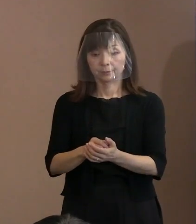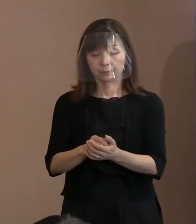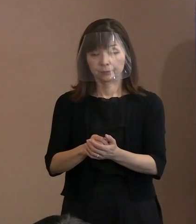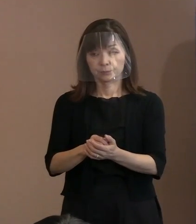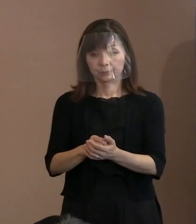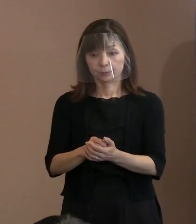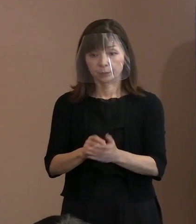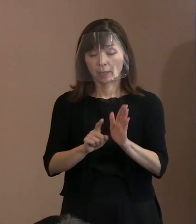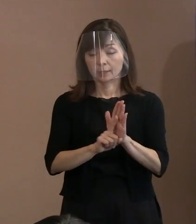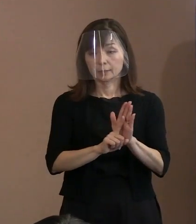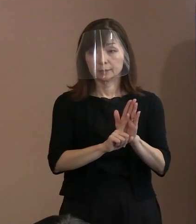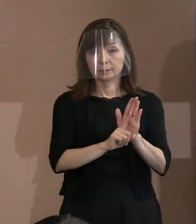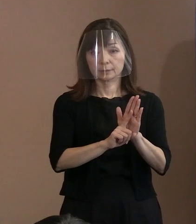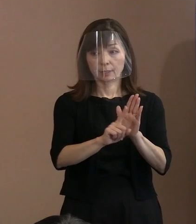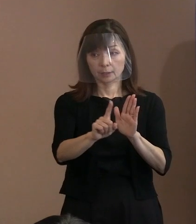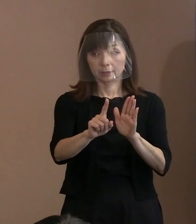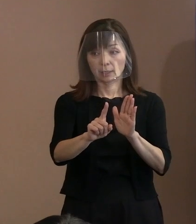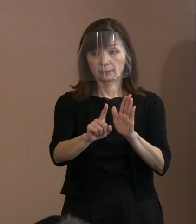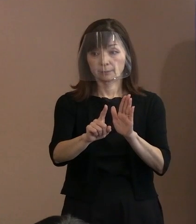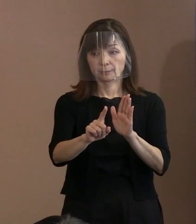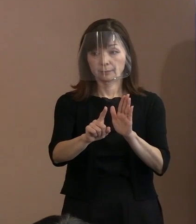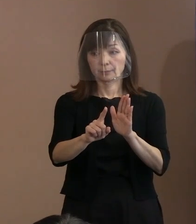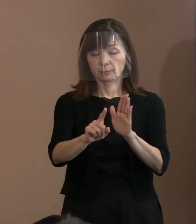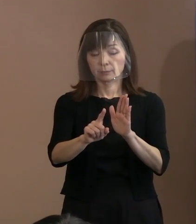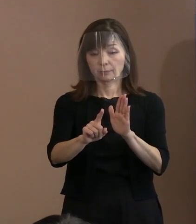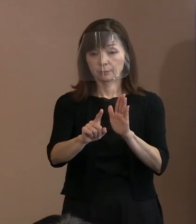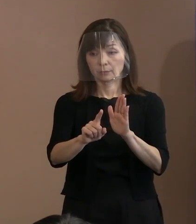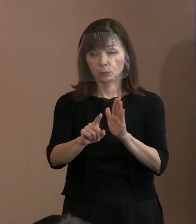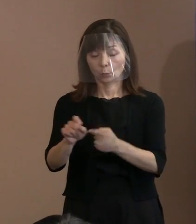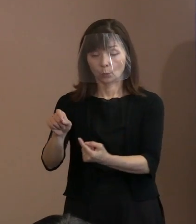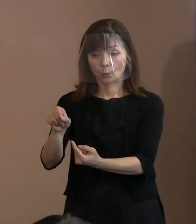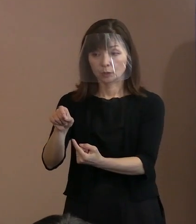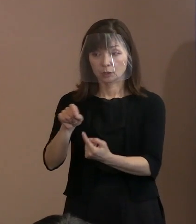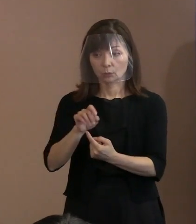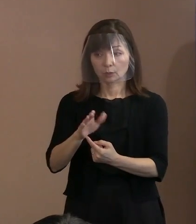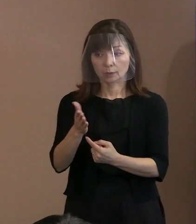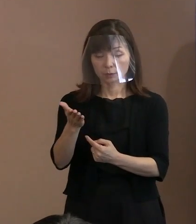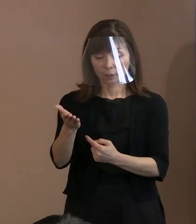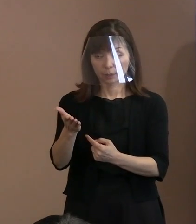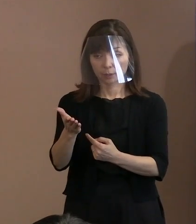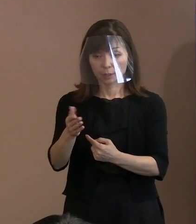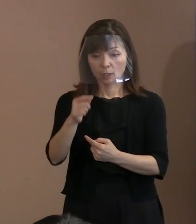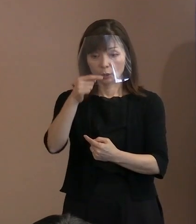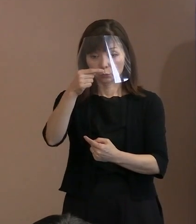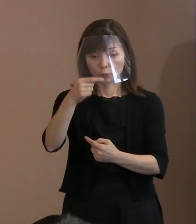宣言文はお手元にいっています｡ 上から3パラ目のところが引用文であります｡